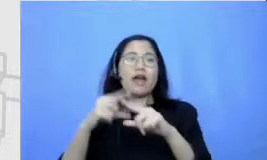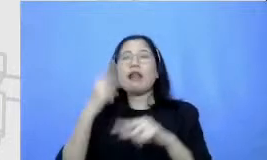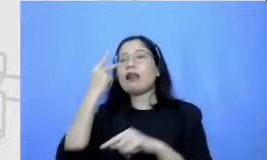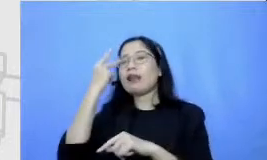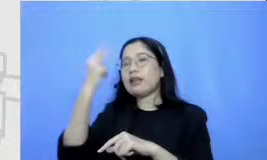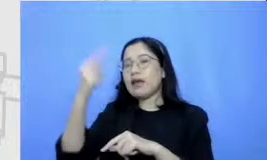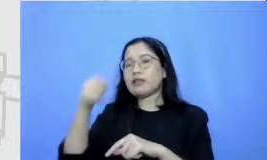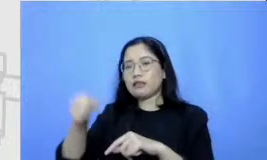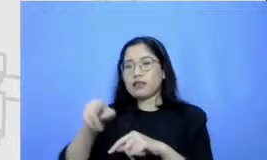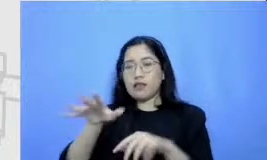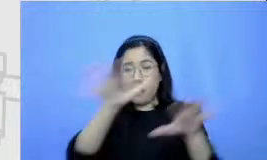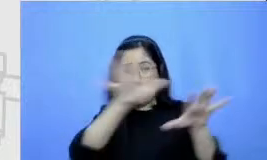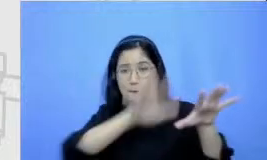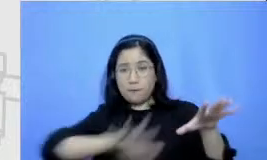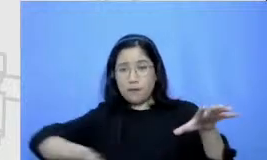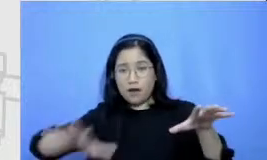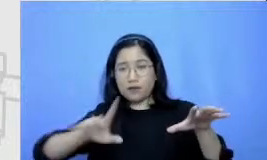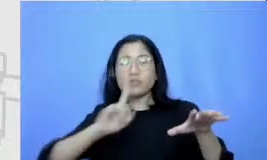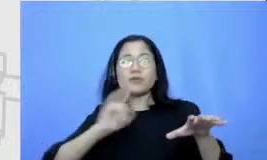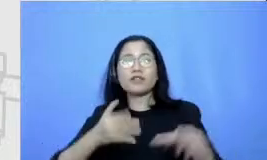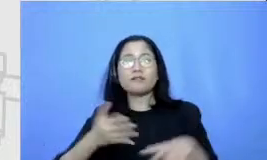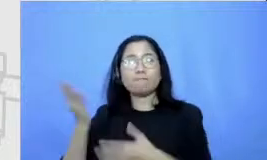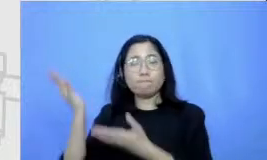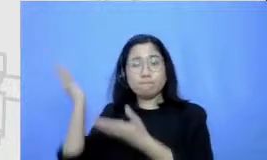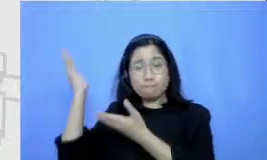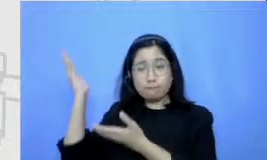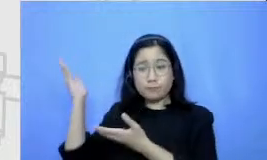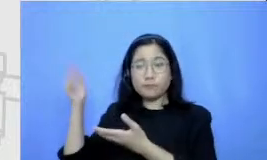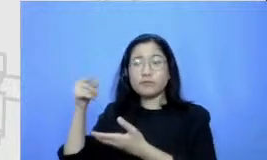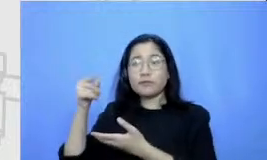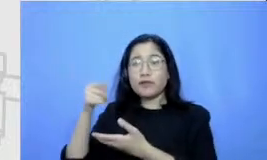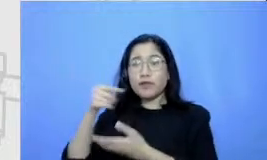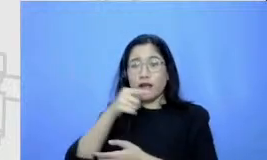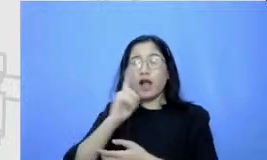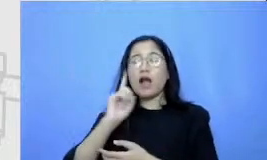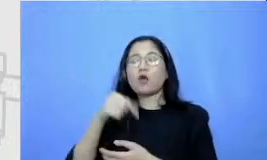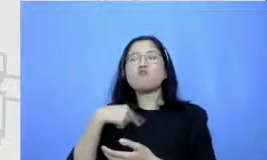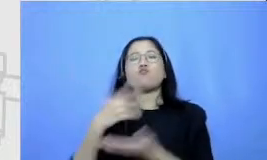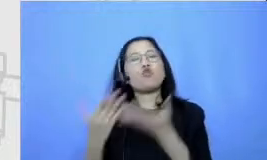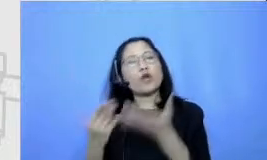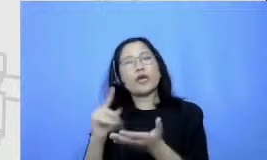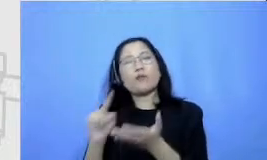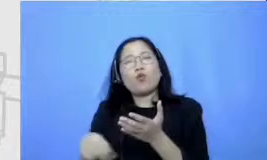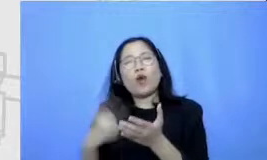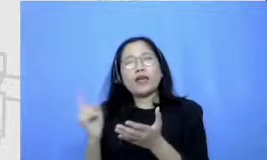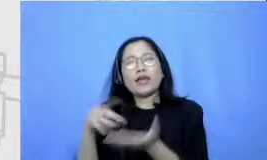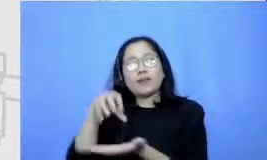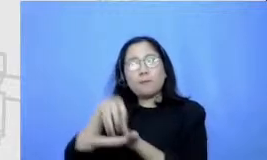Ibu sekarang mulainya dari titik s mungkin Bapak dan Ibu cita-cita nanti destinasinya